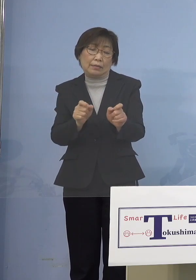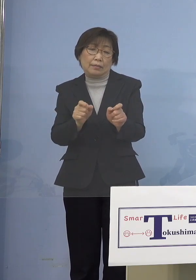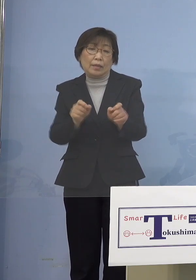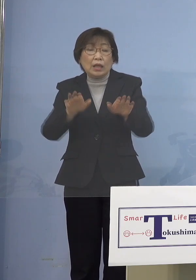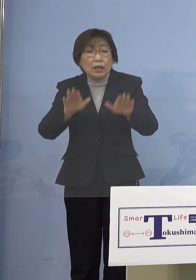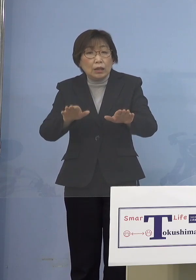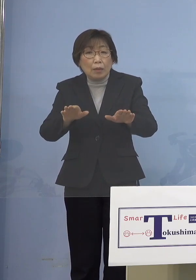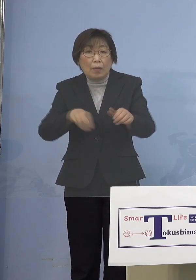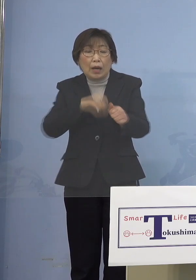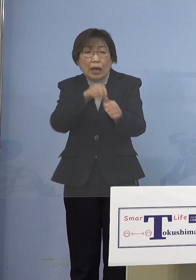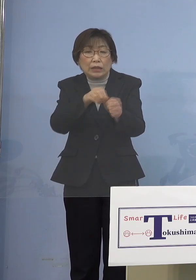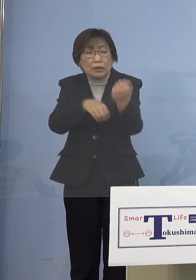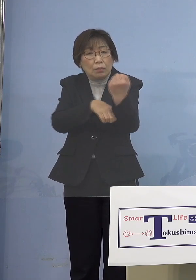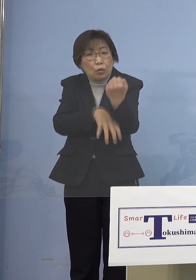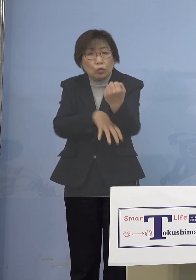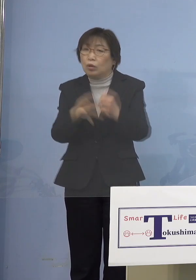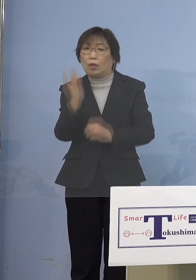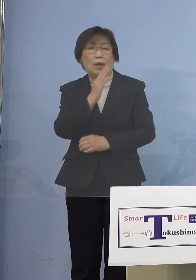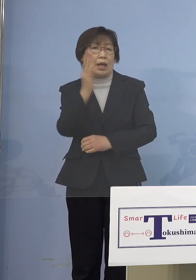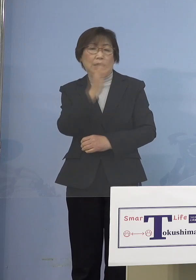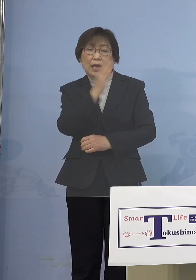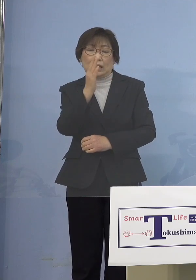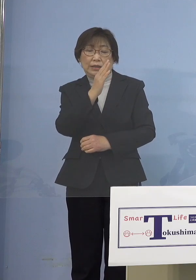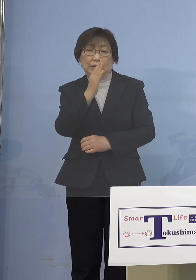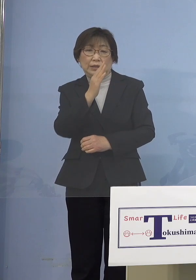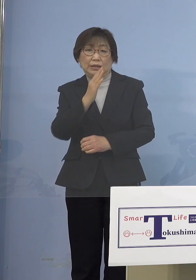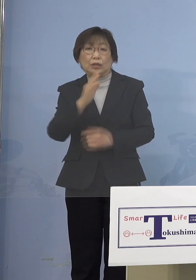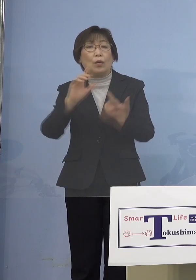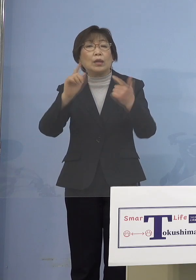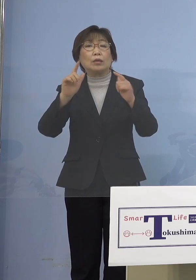だったらいっそのこと 保育の場であるとか小学校